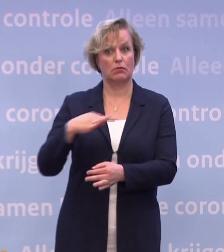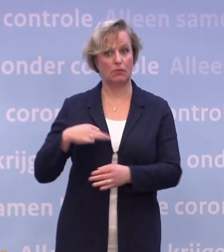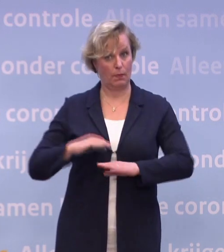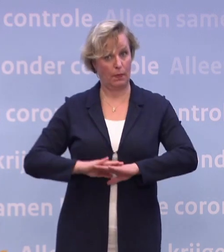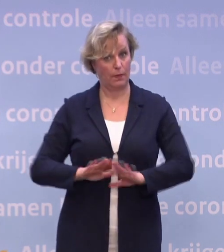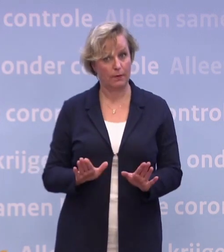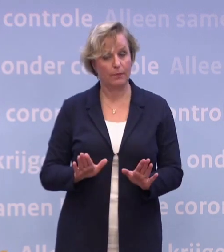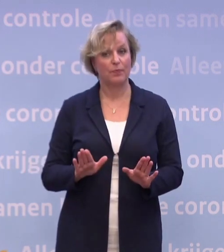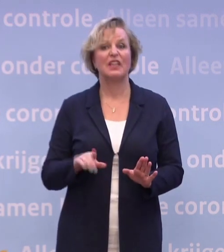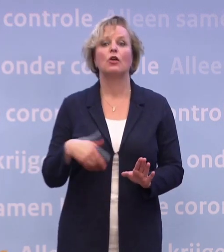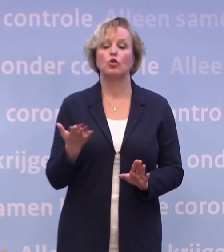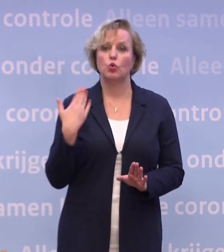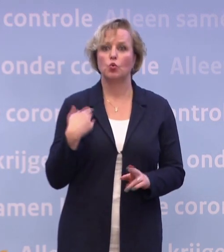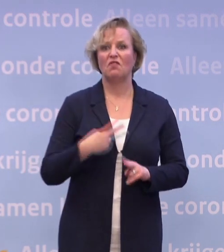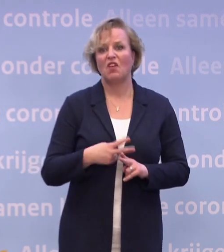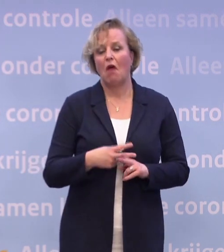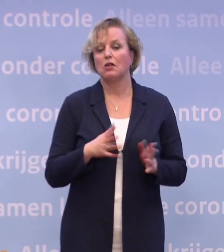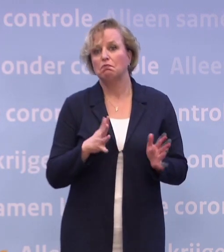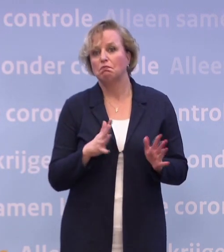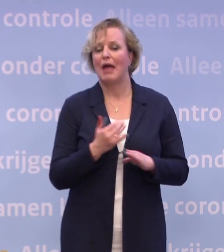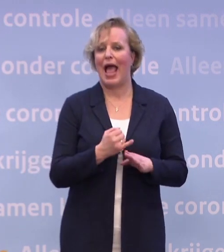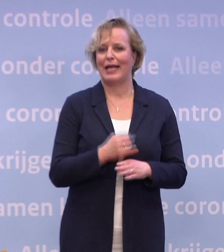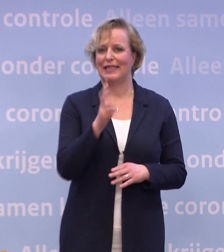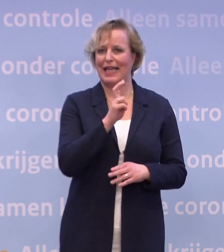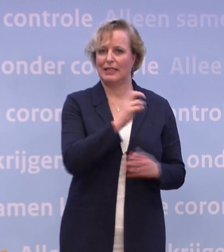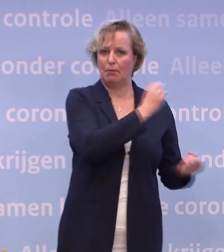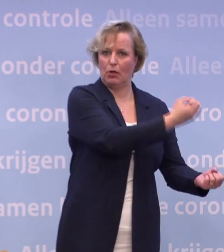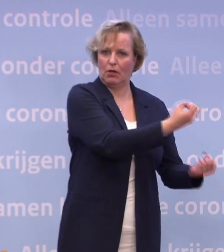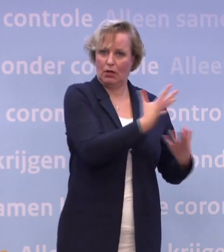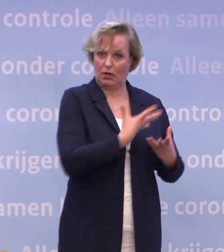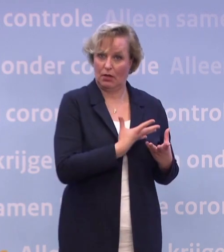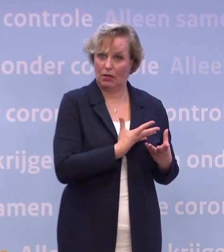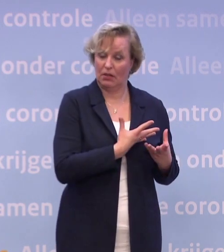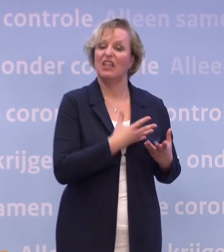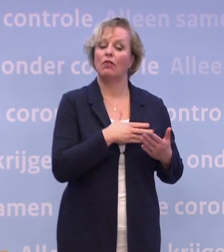...dat de levering eind december zou plaatsvinden... ...dat maakt dat je dan alles in gereedheid kunt brengen...